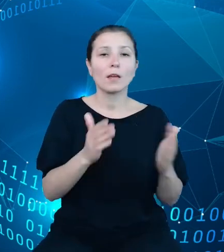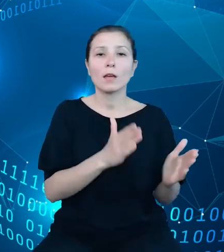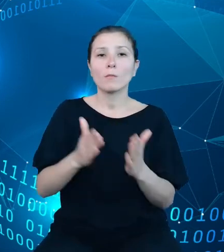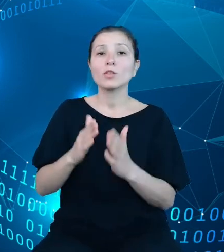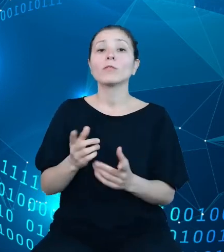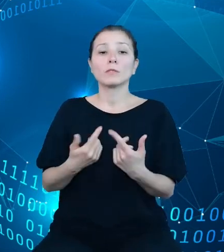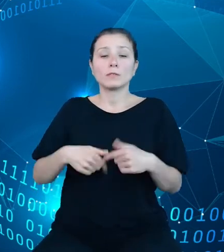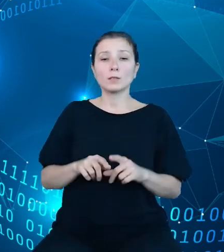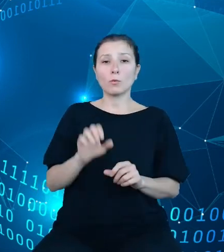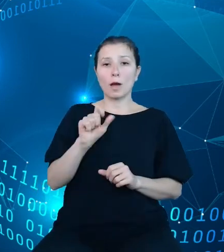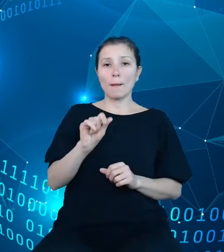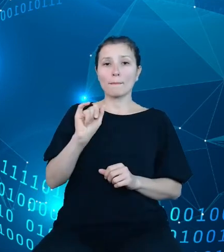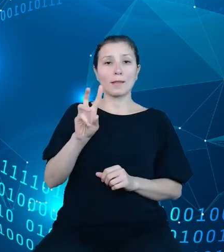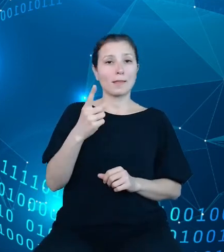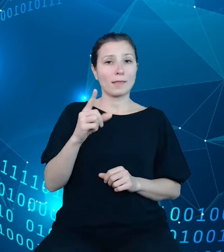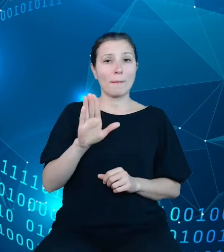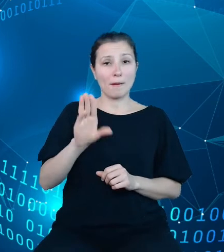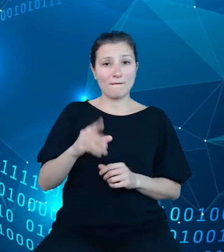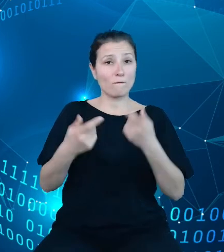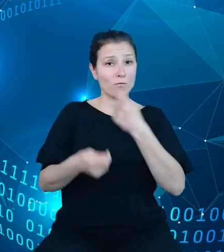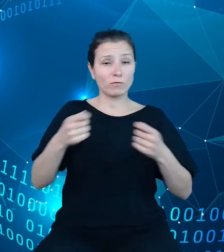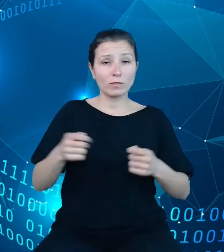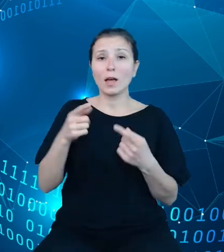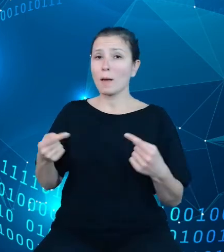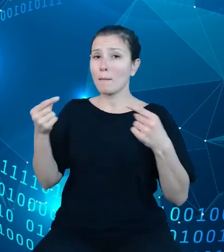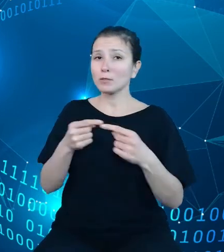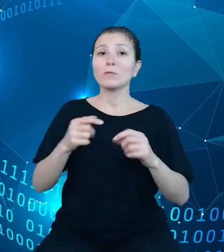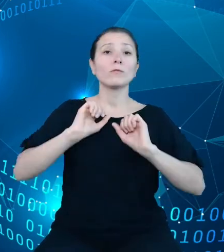rozwiązania wpisują się w działania realizowane równolegle dotyczące